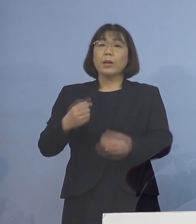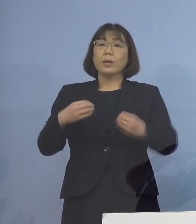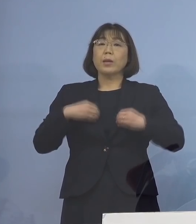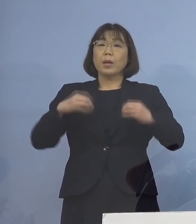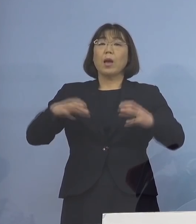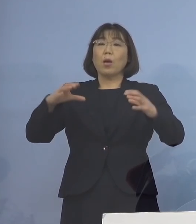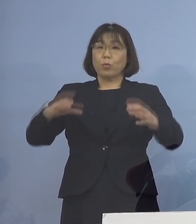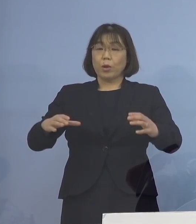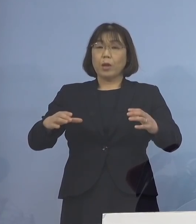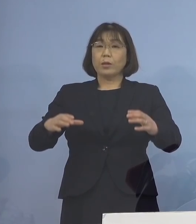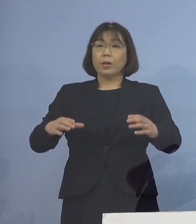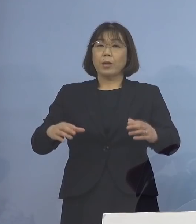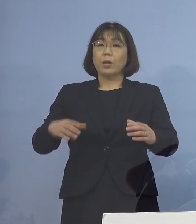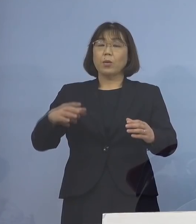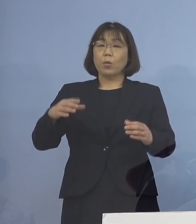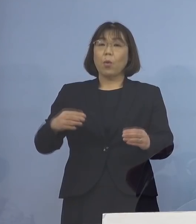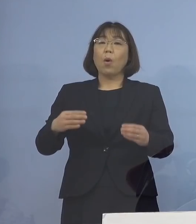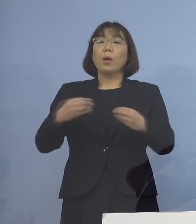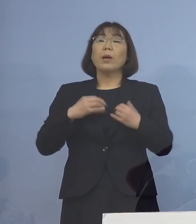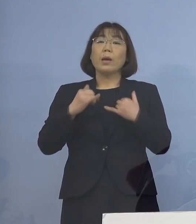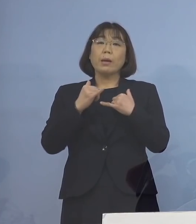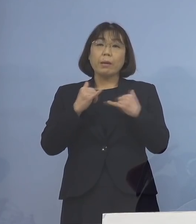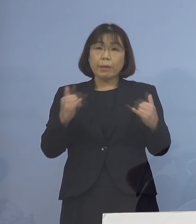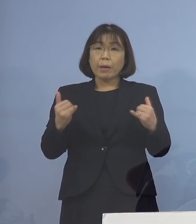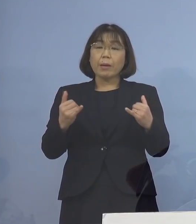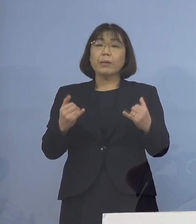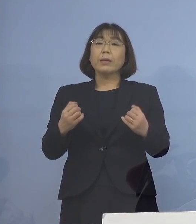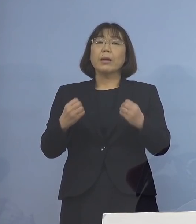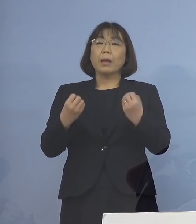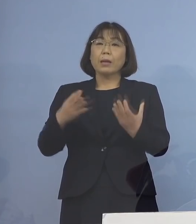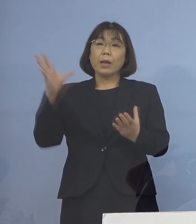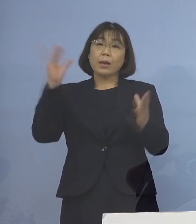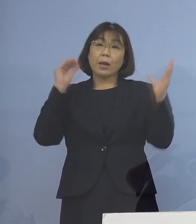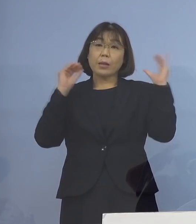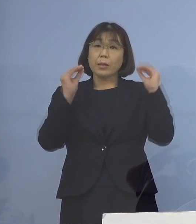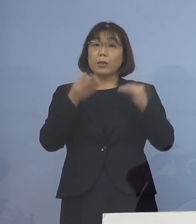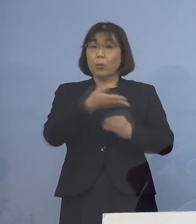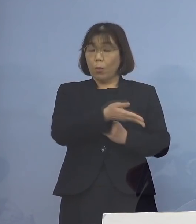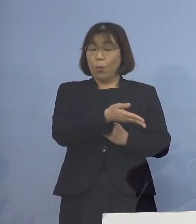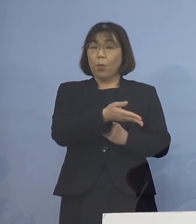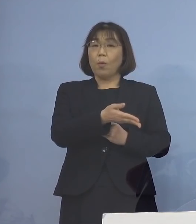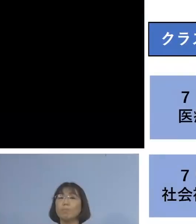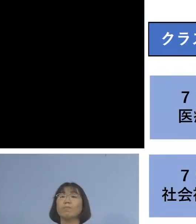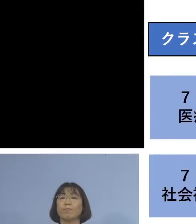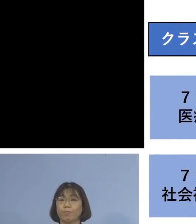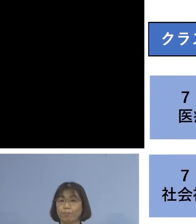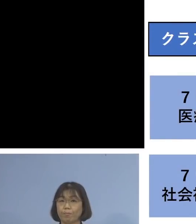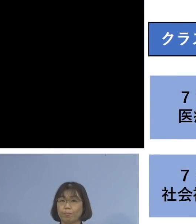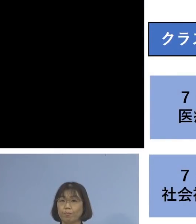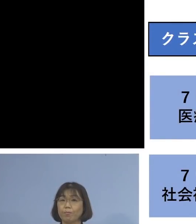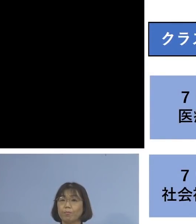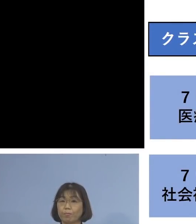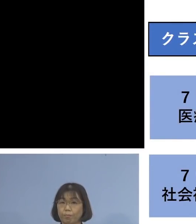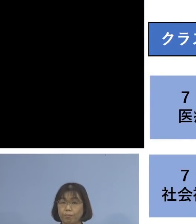感染者に動きがあったものについて 一覧でご説明させていただきます こちらとなります